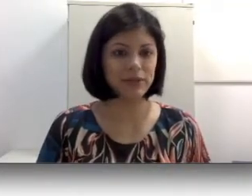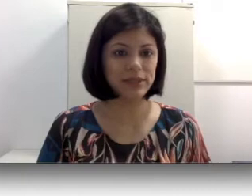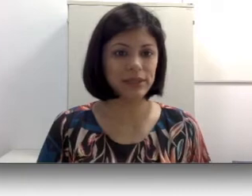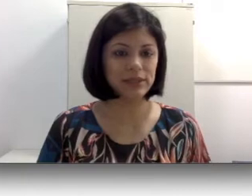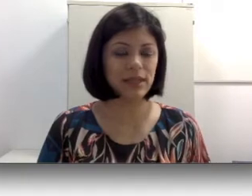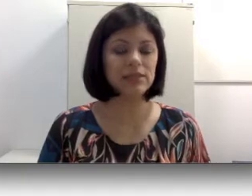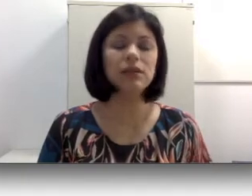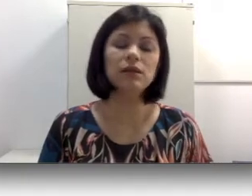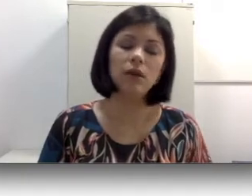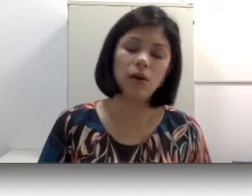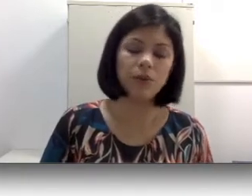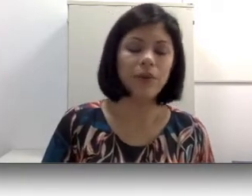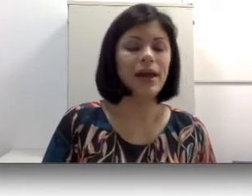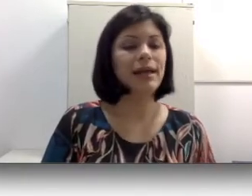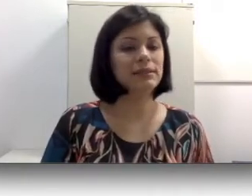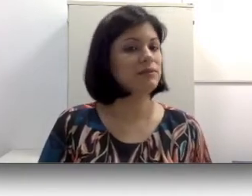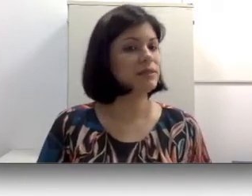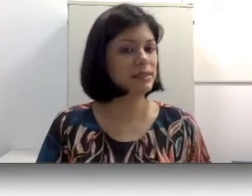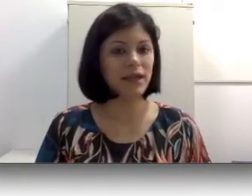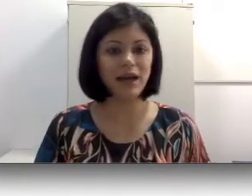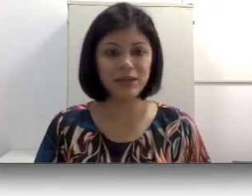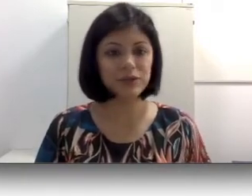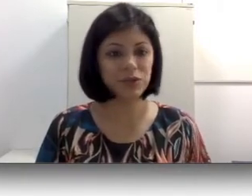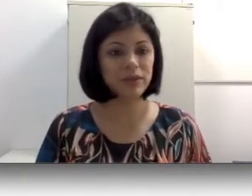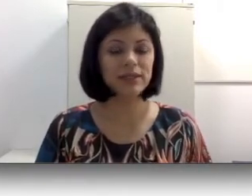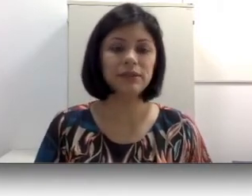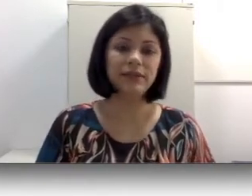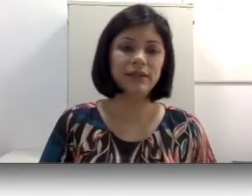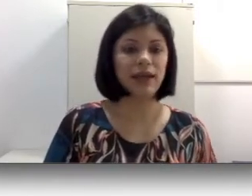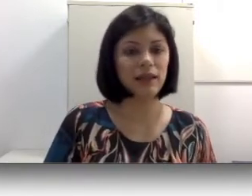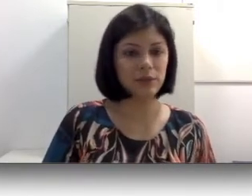brasileira de sinais e, logo essa não vai ser a língua de comunicação entre ela e